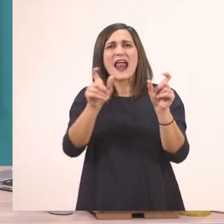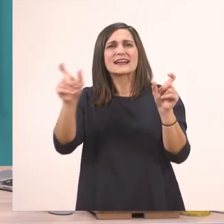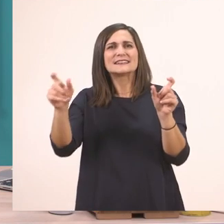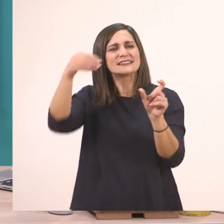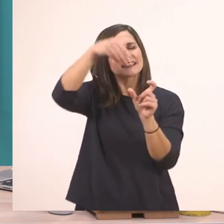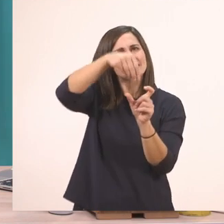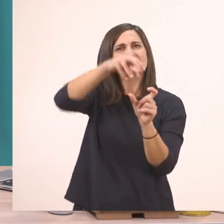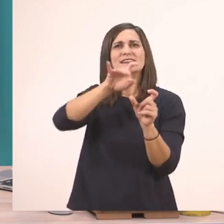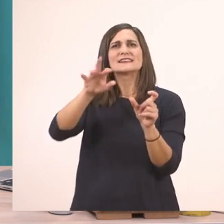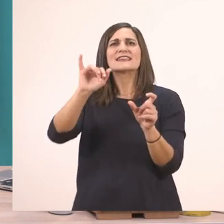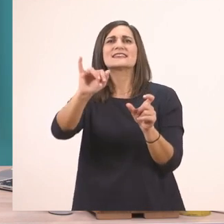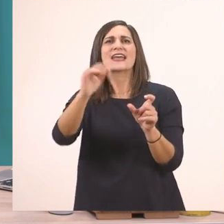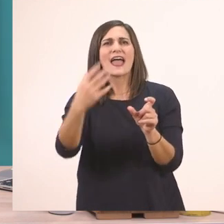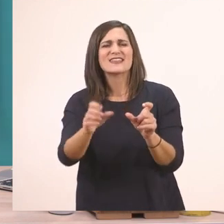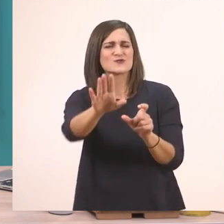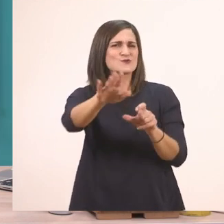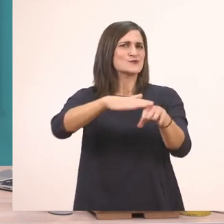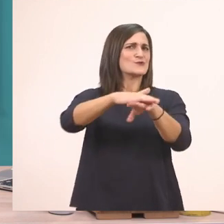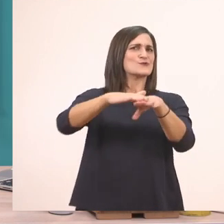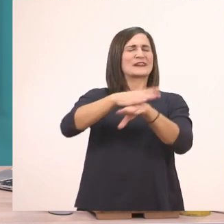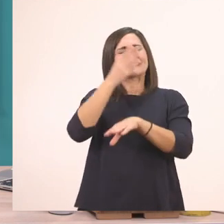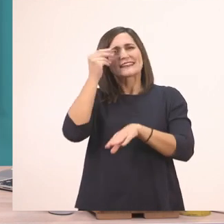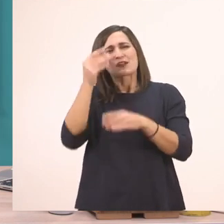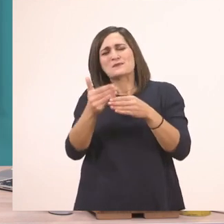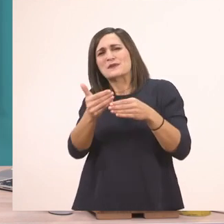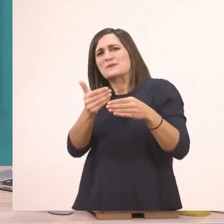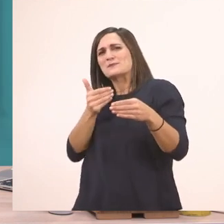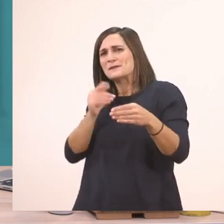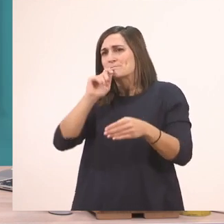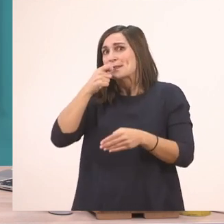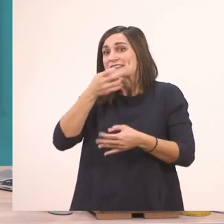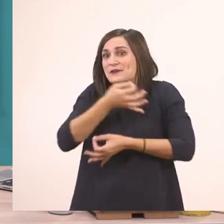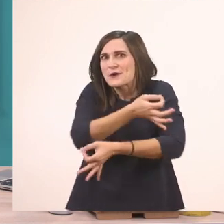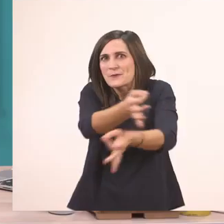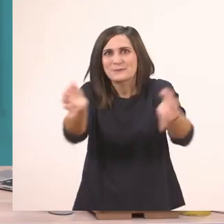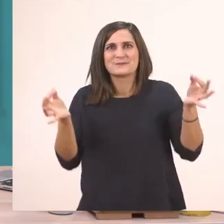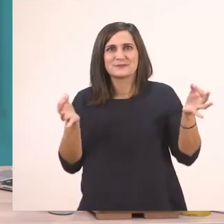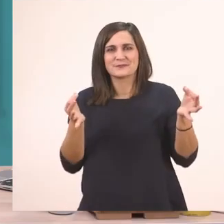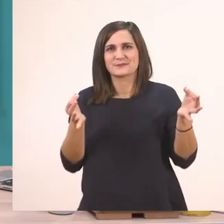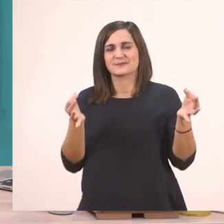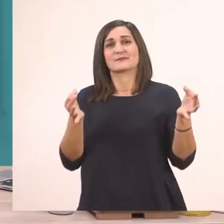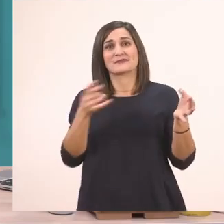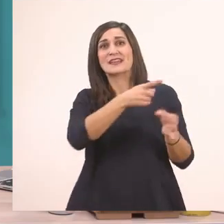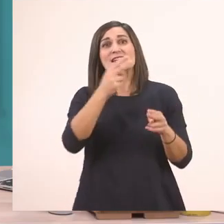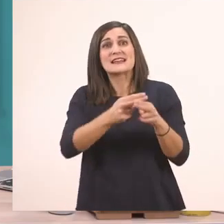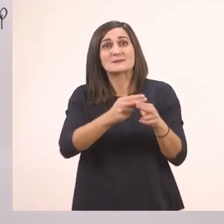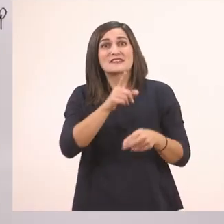Α, ξεχάστηκα! Πριν κάνουμε αυτό θέλω να σας πω ένα μυστικό. Το οποίο δεν θέλω να το ξεχάσετε αυτό το μυστικό.